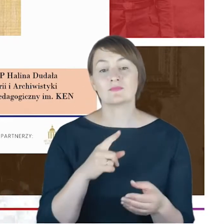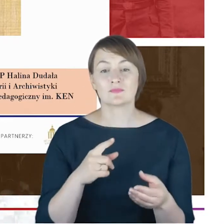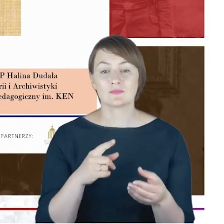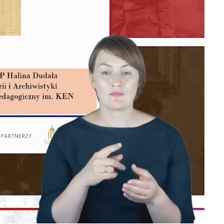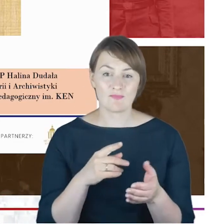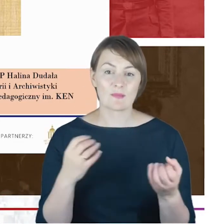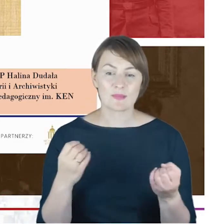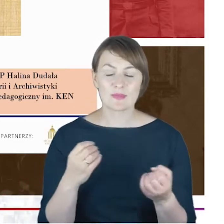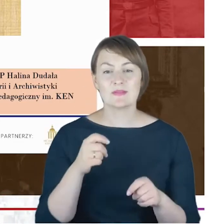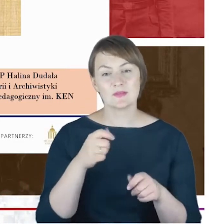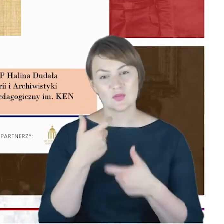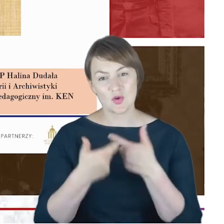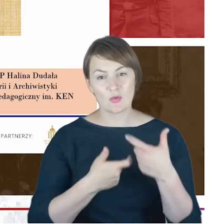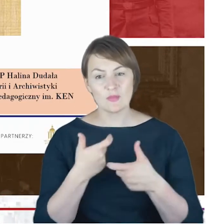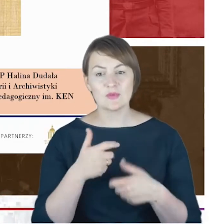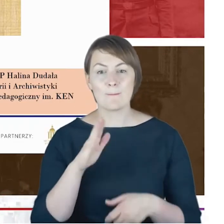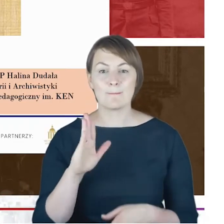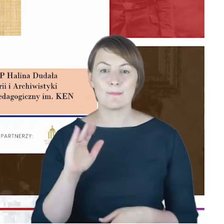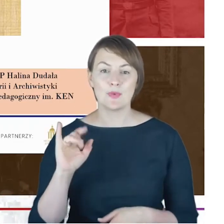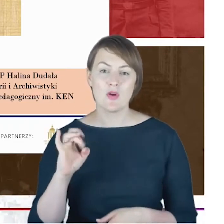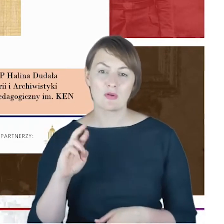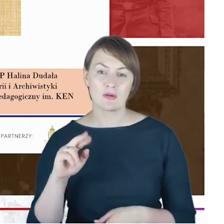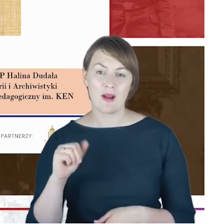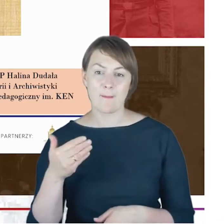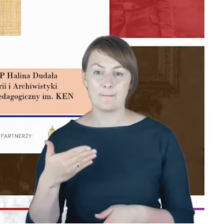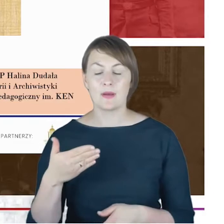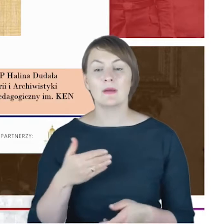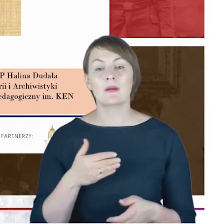Mój zasób informacji, ale także zasób źródeł,